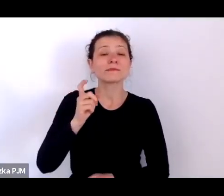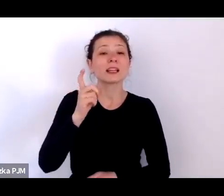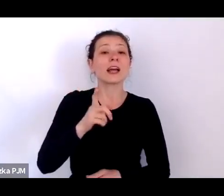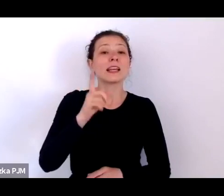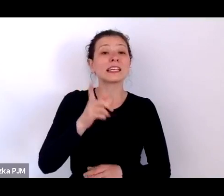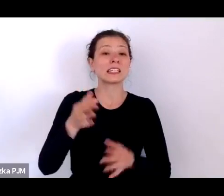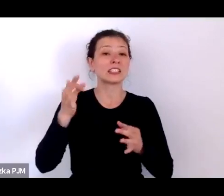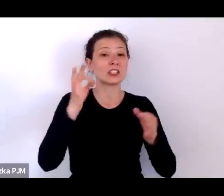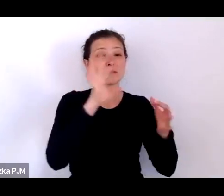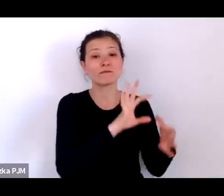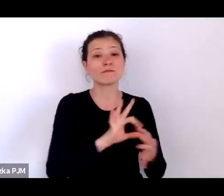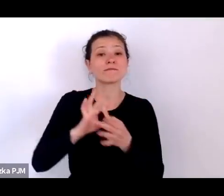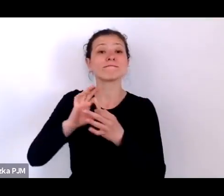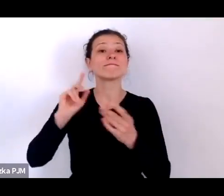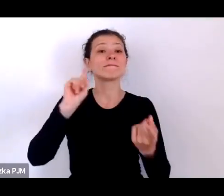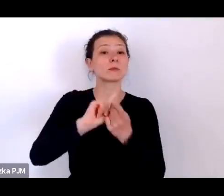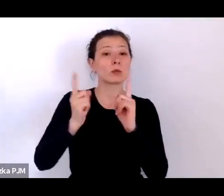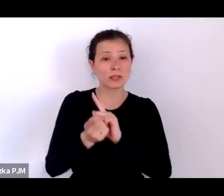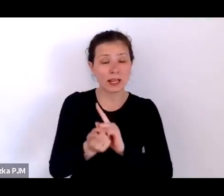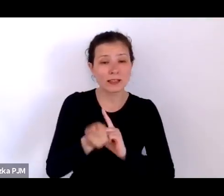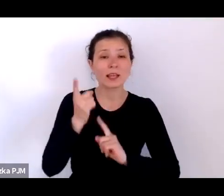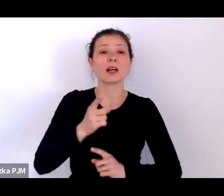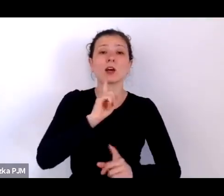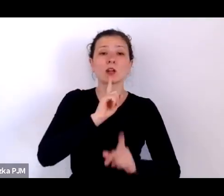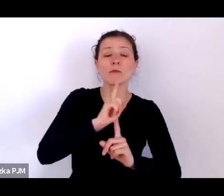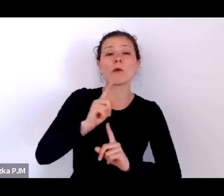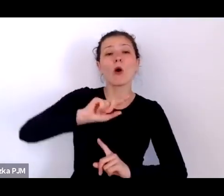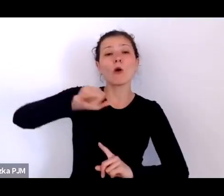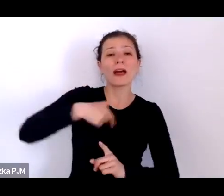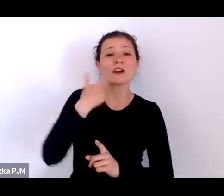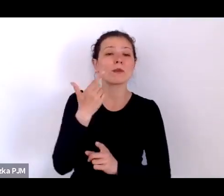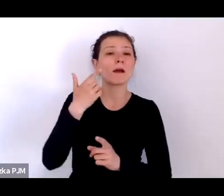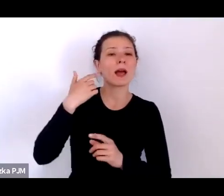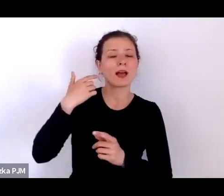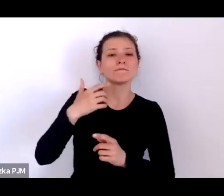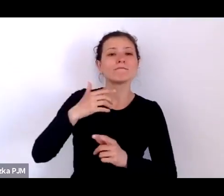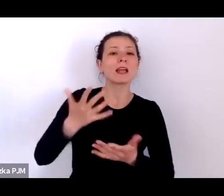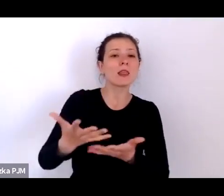Rozmawiamy o naszej spuściźnie, rozmawiamy o tym, co chcemy pamiętać